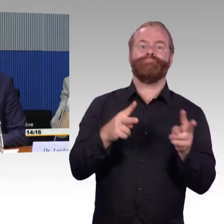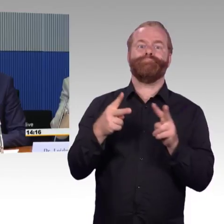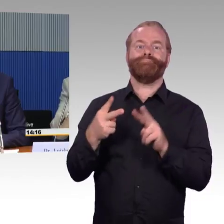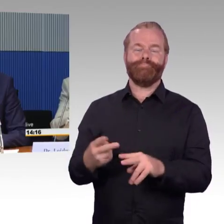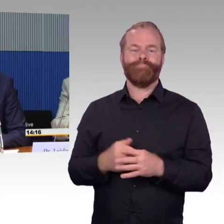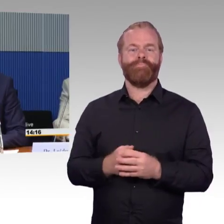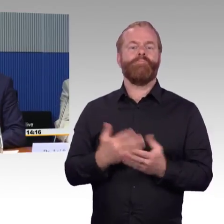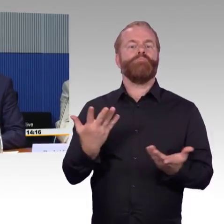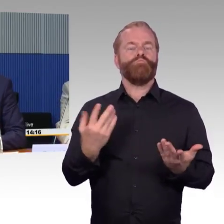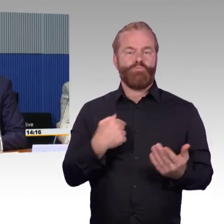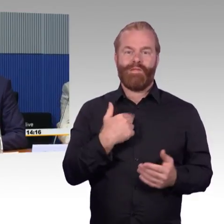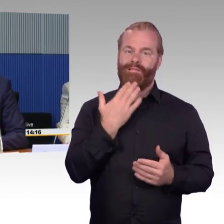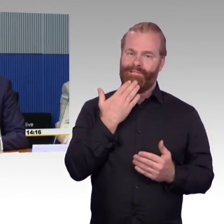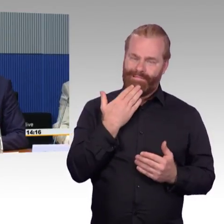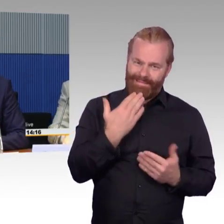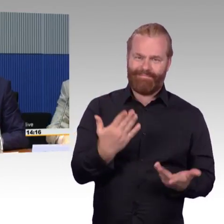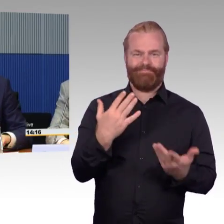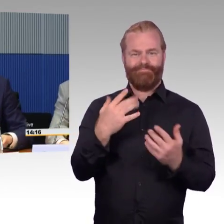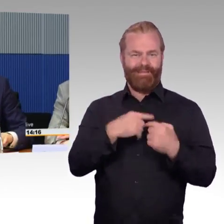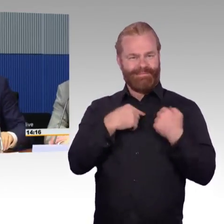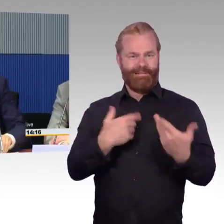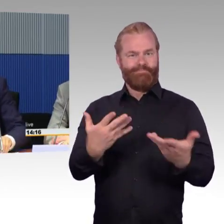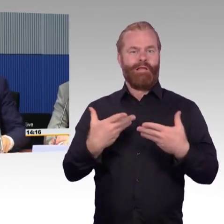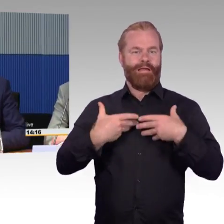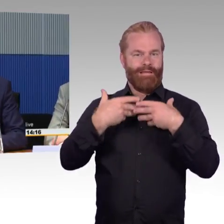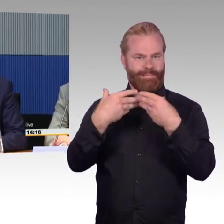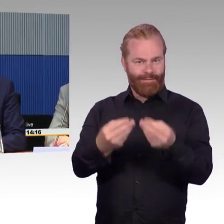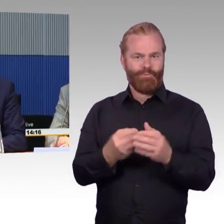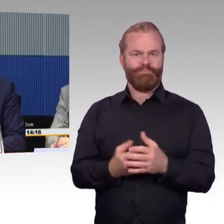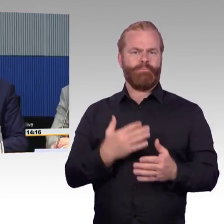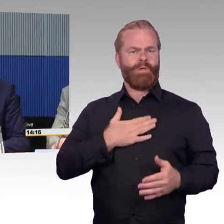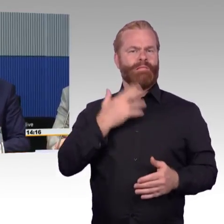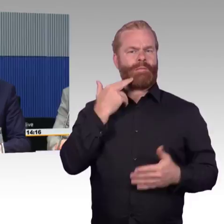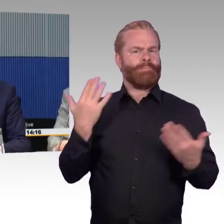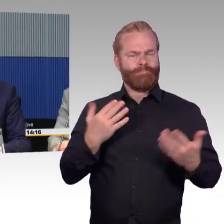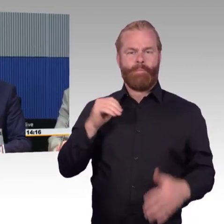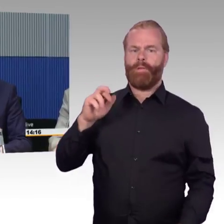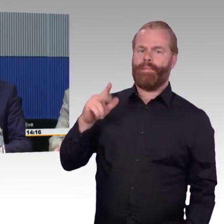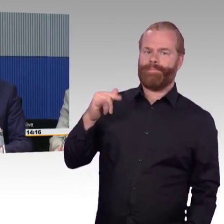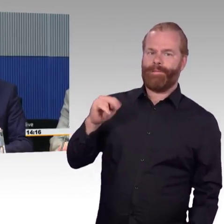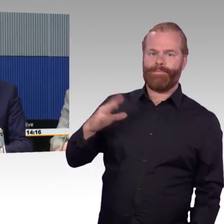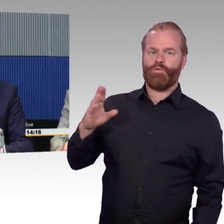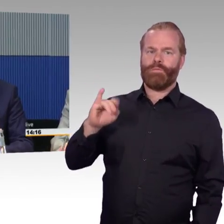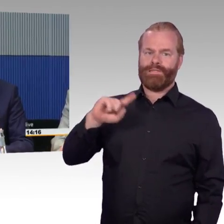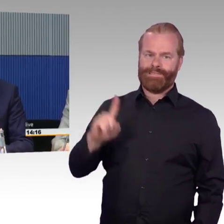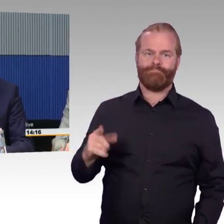und auch wir stehen dem Thema Barrierefreiheit sehr, sehr positiv gegenüber, unterstützen das Thema mit unserem Unternehmen.